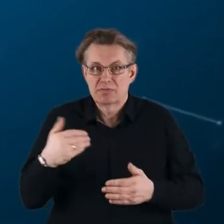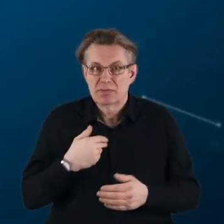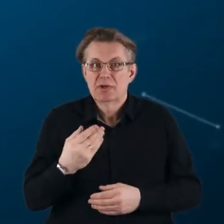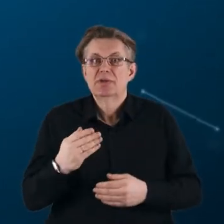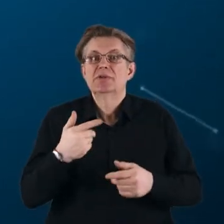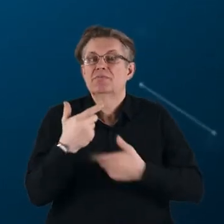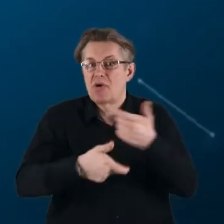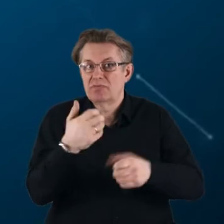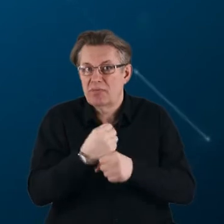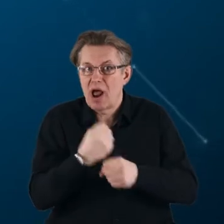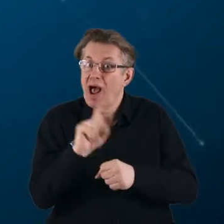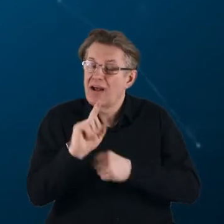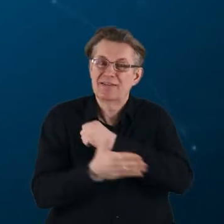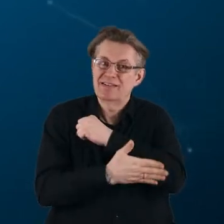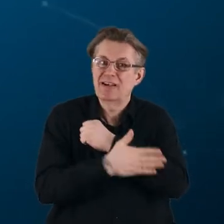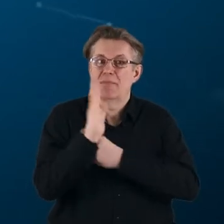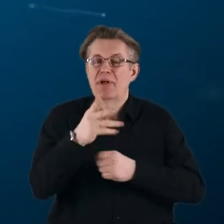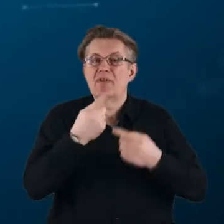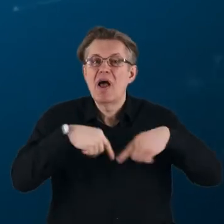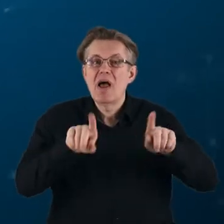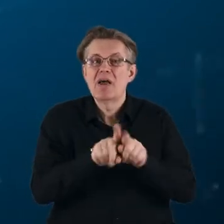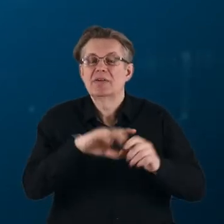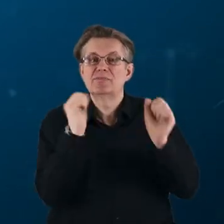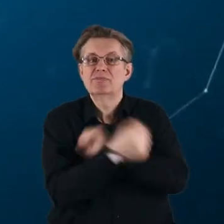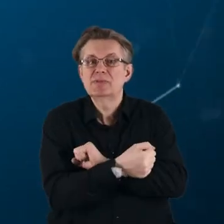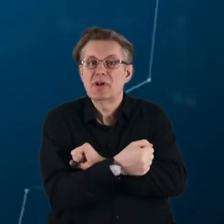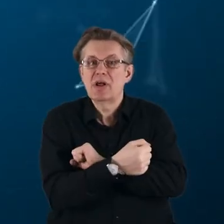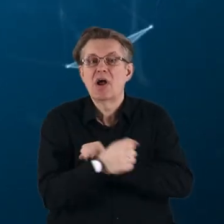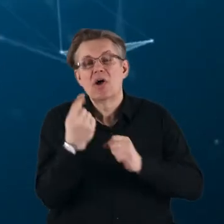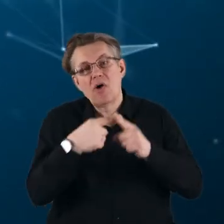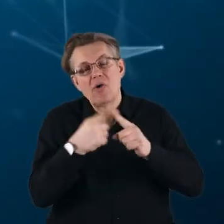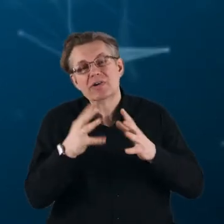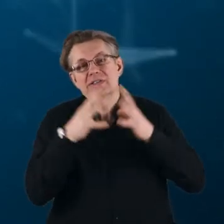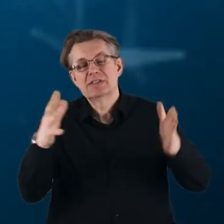ale co do zasady będą realizowane w zmienionej, nieco szerszej formule.